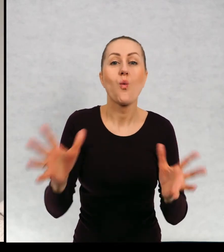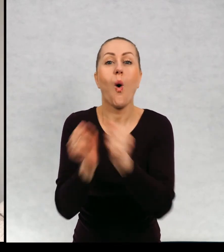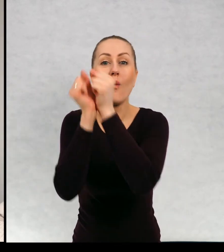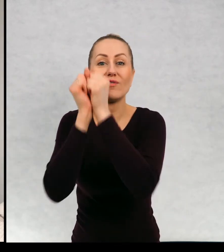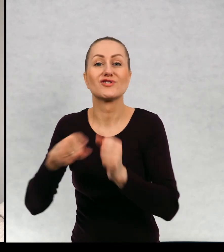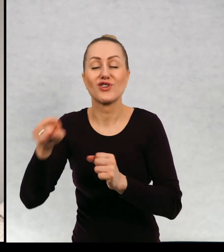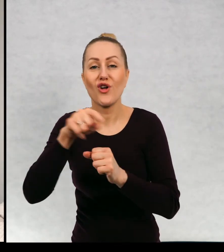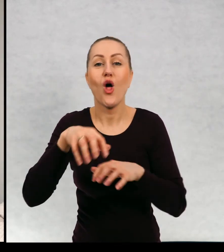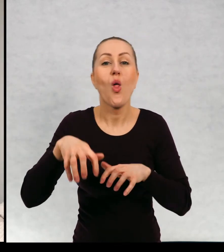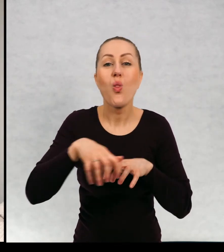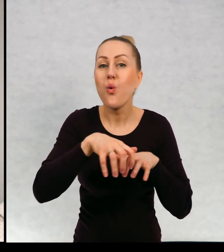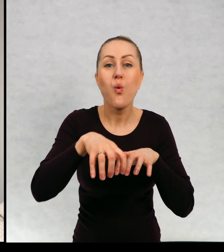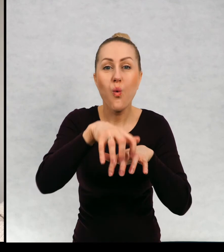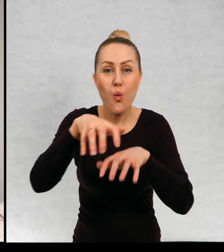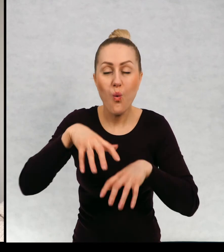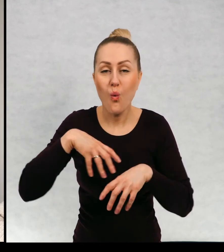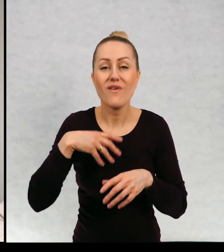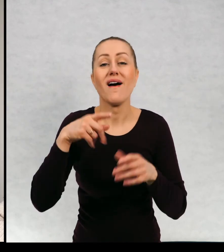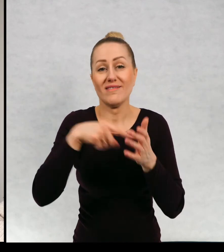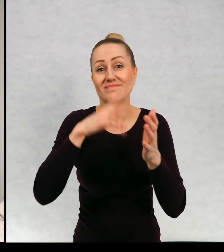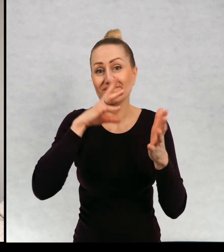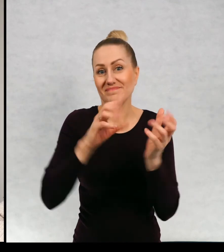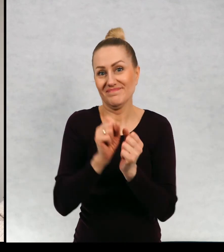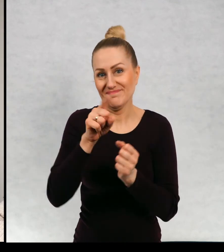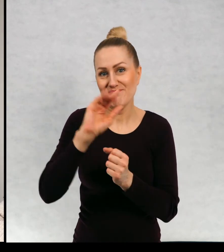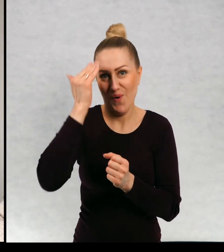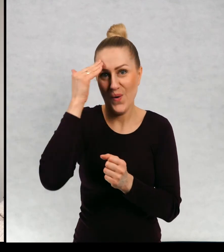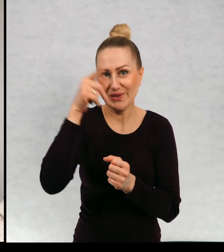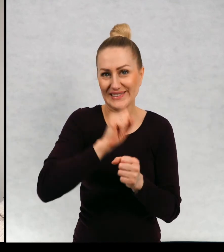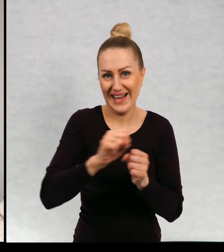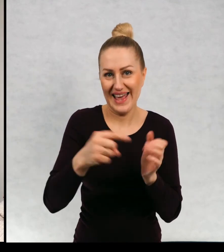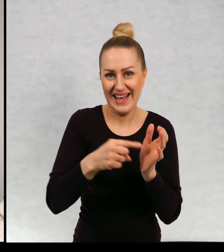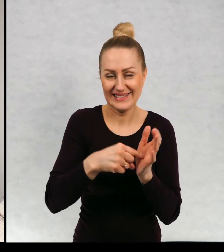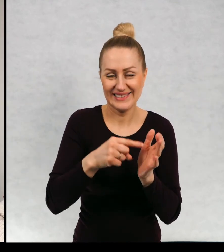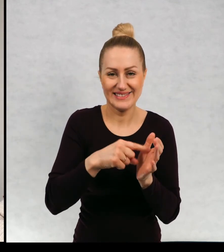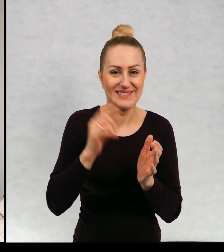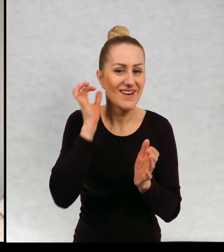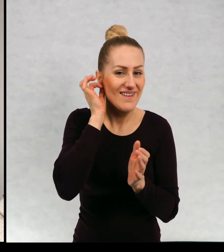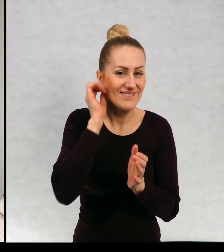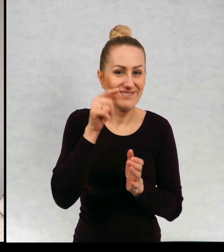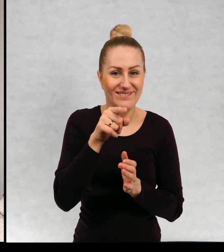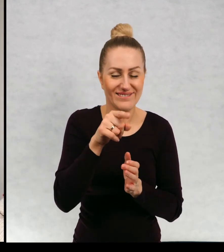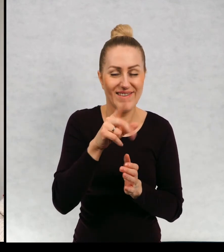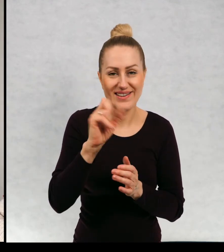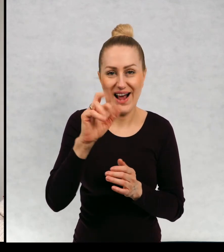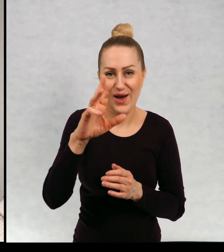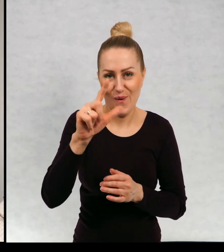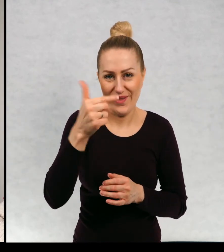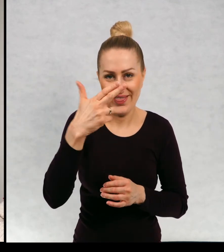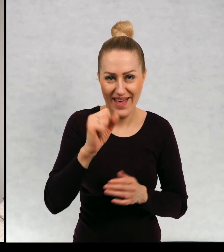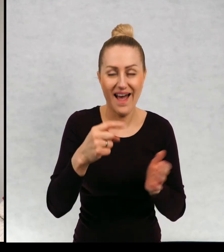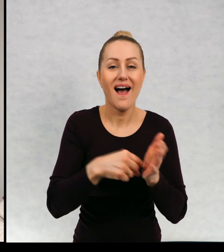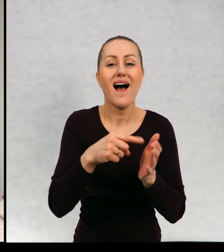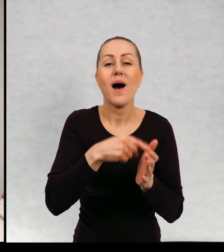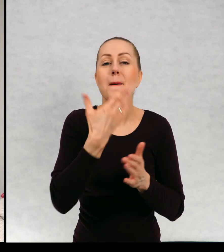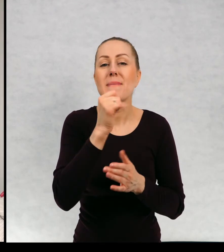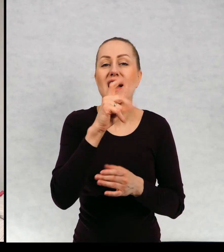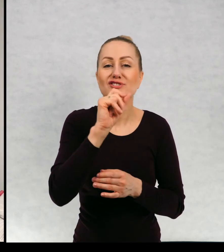rzeczywiście, poznał duszkę Karolinę i Maciek dostaje zaproszenie na